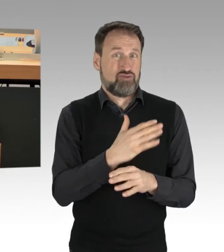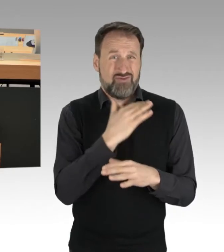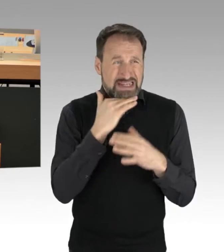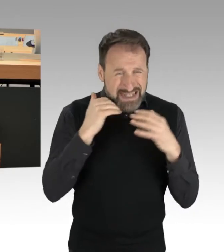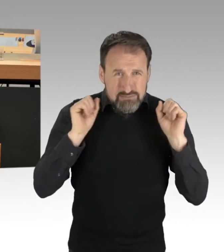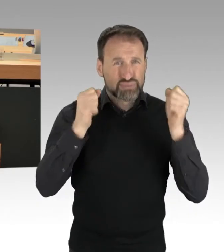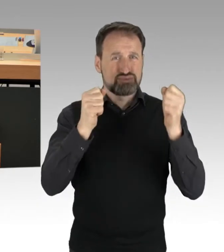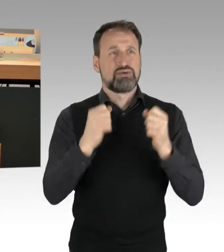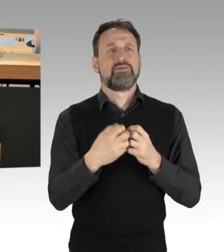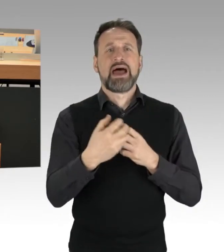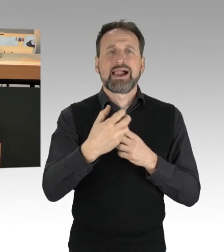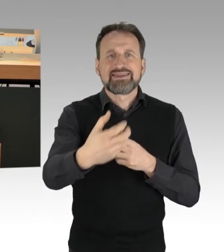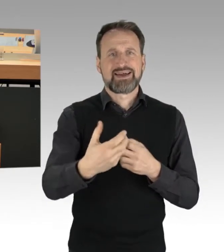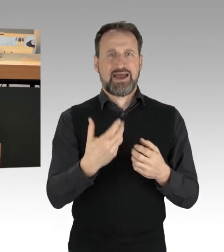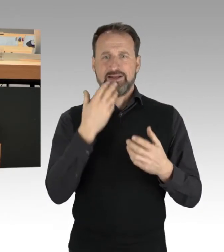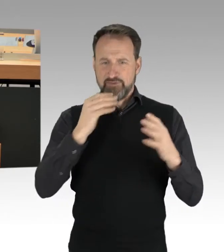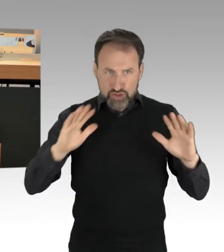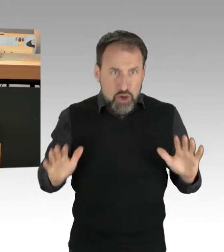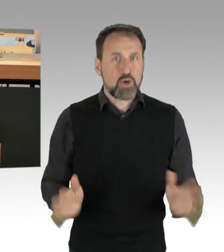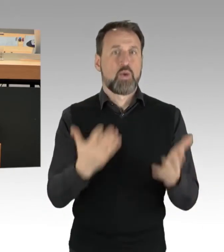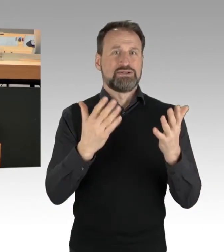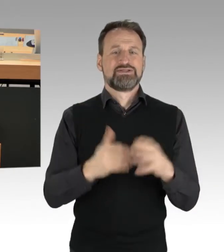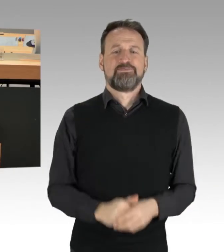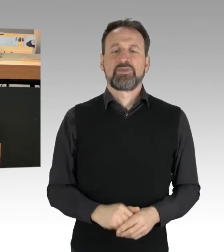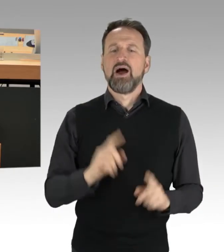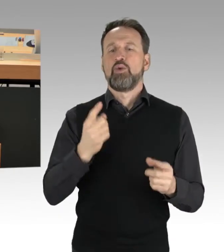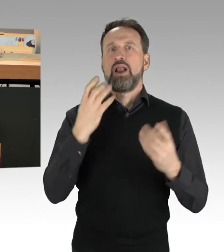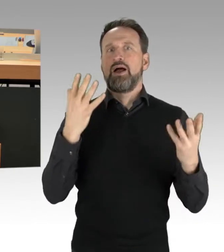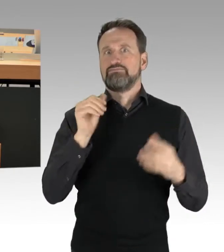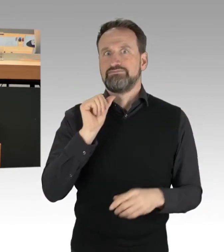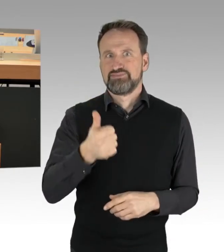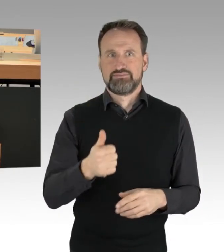auch aufs Gleis zu setzen, im wahrsten Sinn des Wortes. Aber das wird nicht laufen mit einem Fingerschnippen,